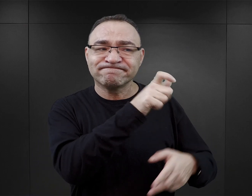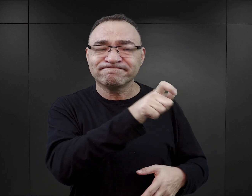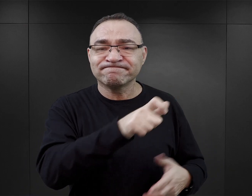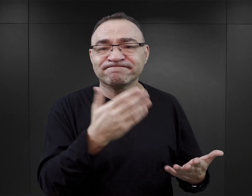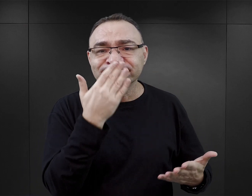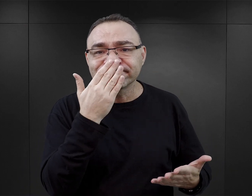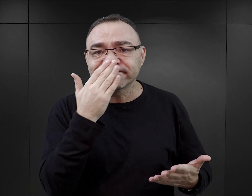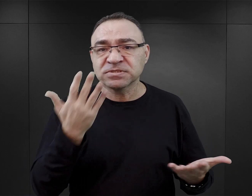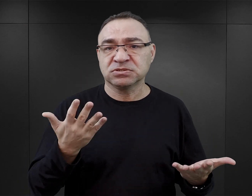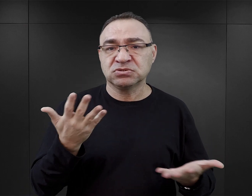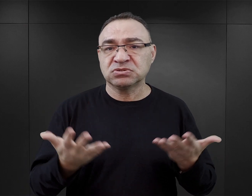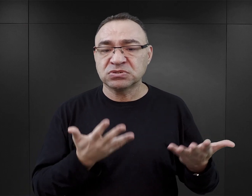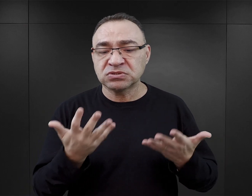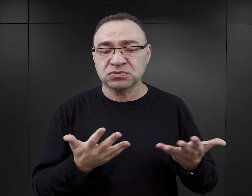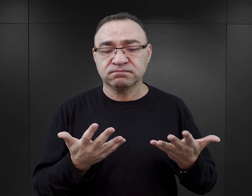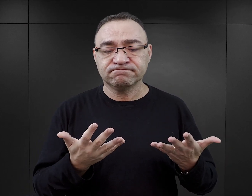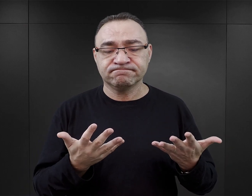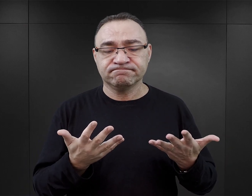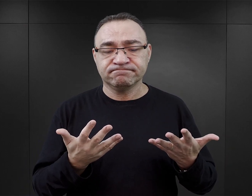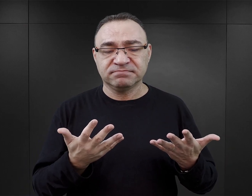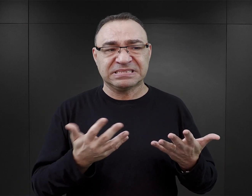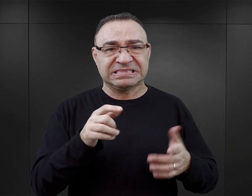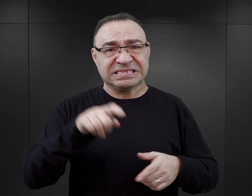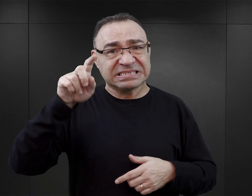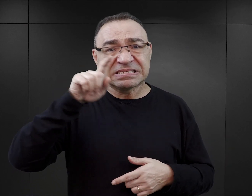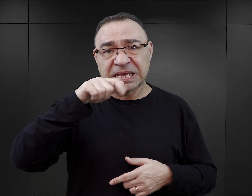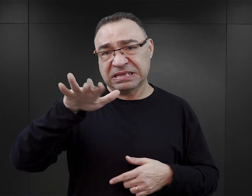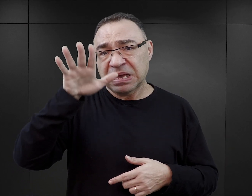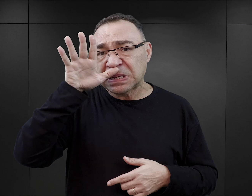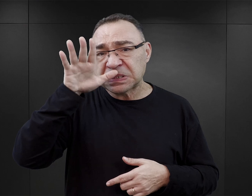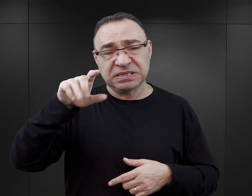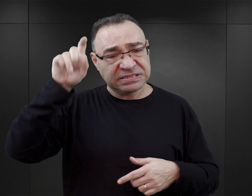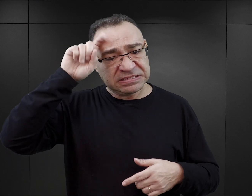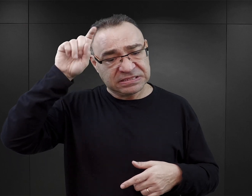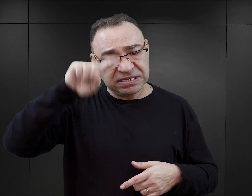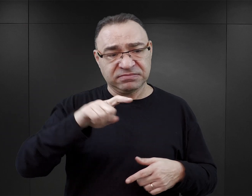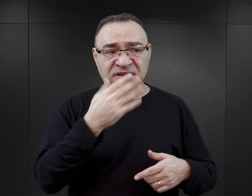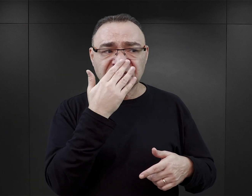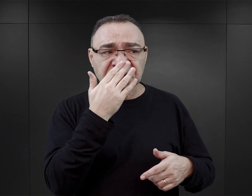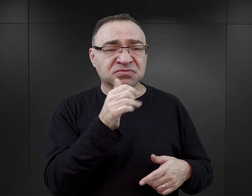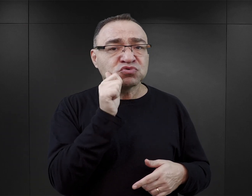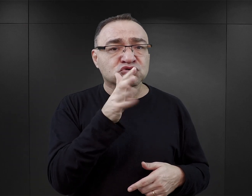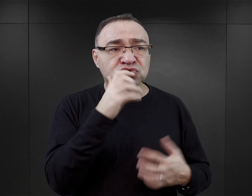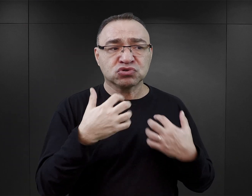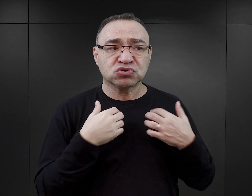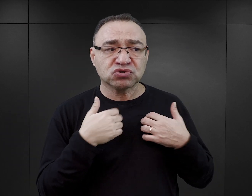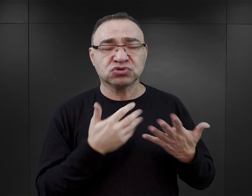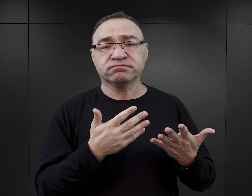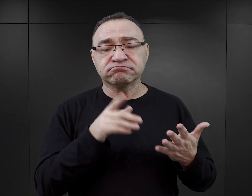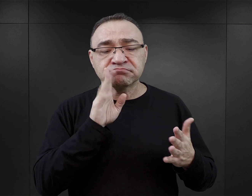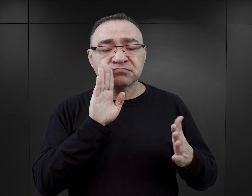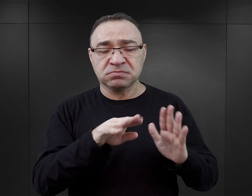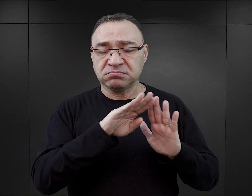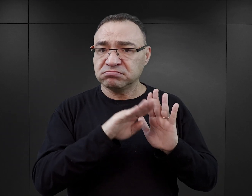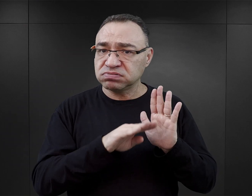jak wyglądało codzienne życie również esesmanów, ponieważ ten wątek jest w tych książkach dosyć mocno uwypuklony,